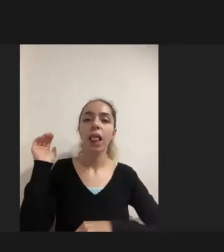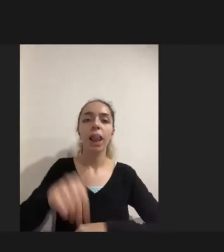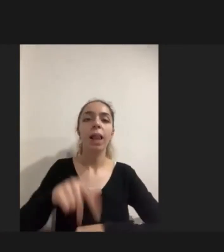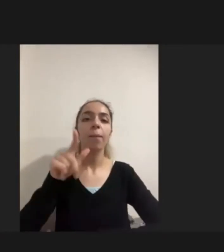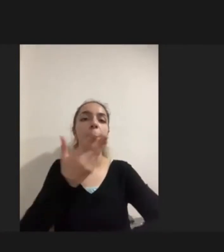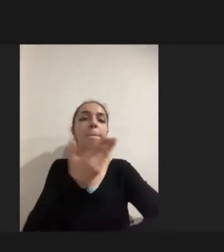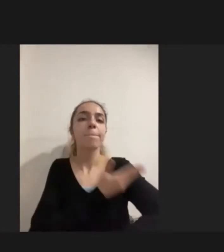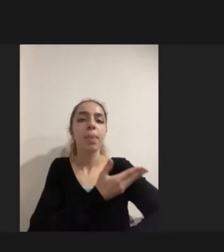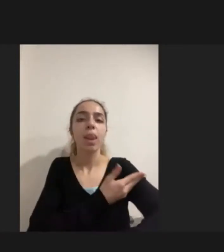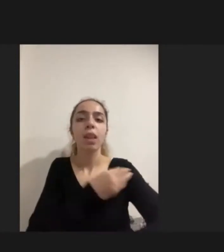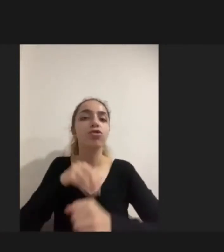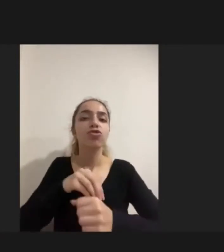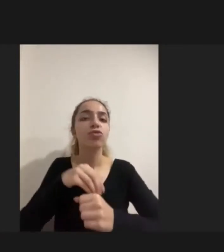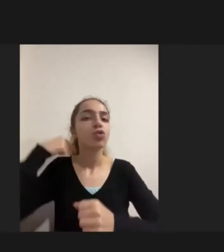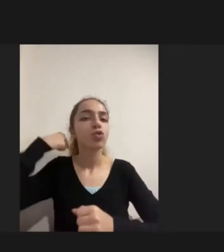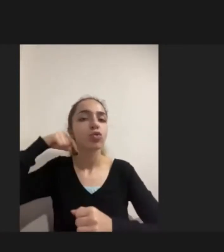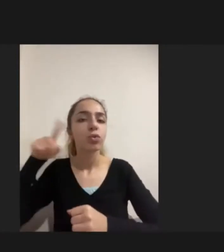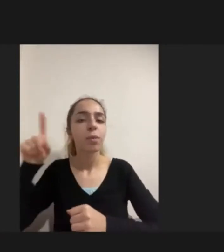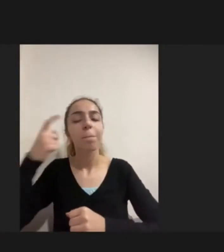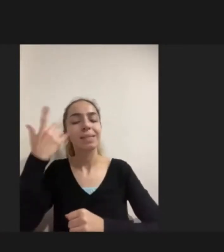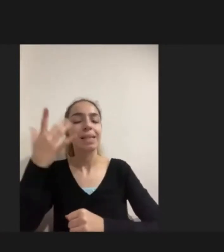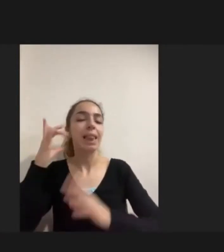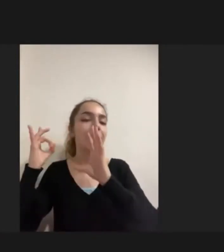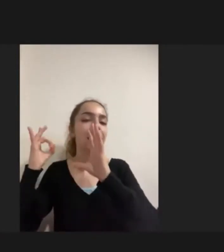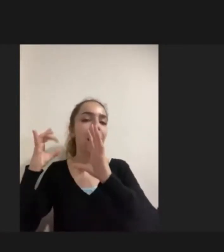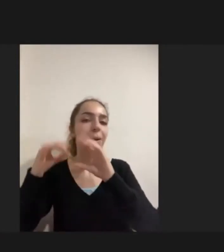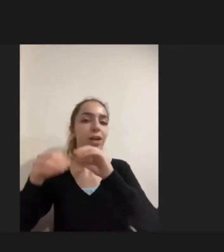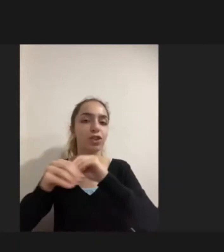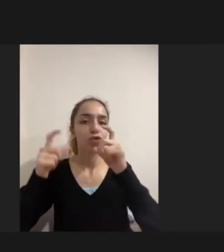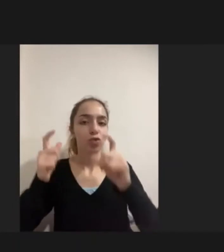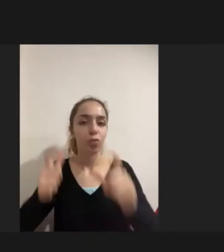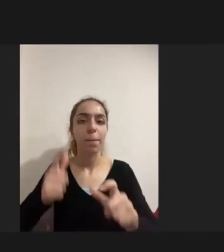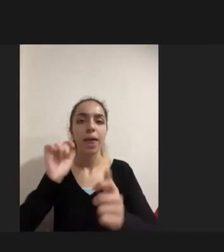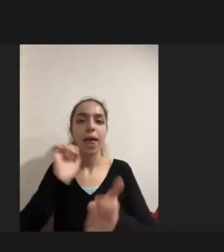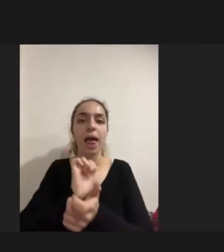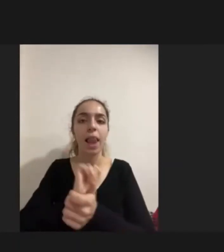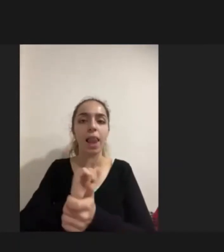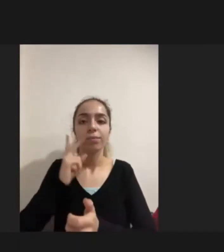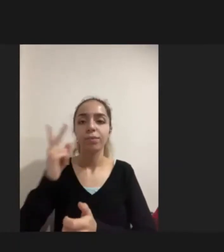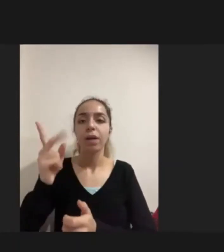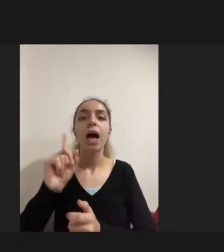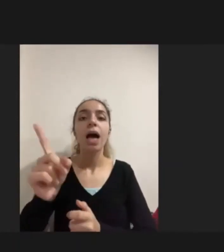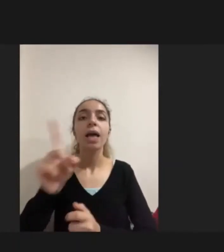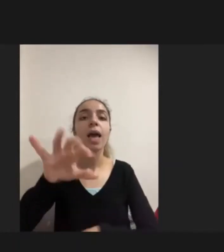örneğin Diyarbakır'daki bir ailenin hangi hastaneye nasıl gideceğini bilmemesi